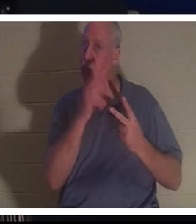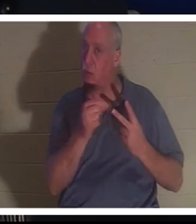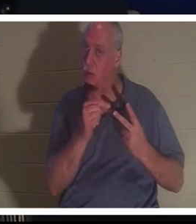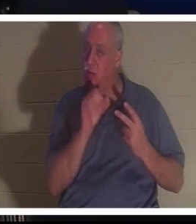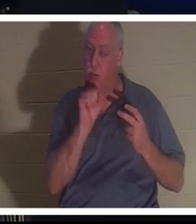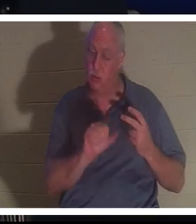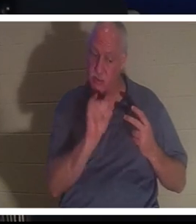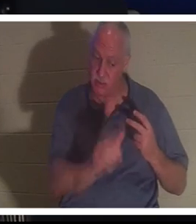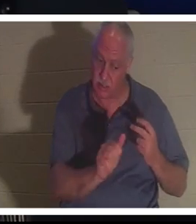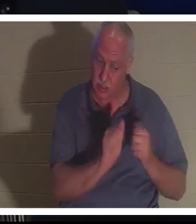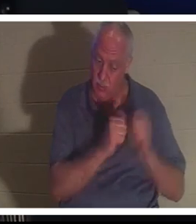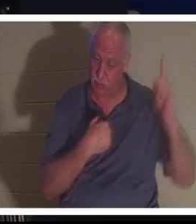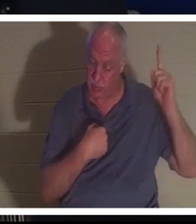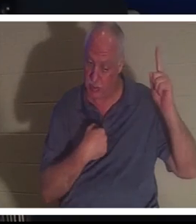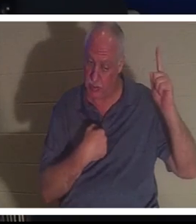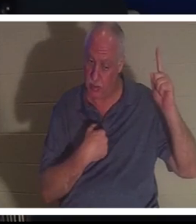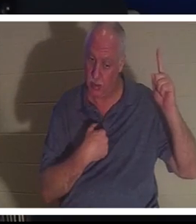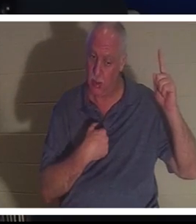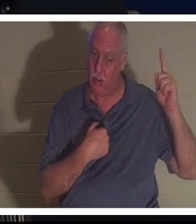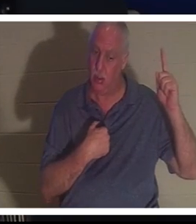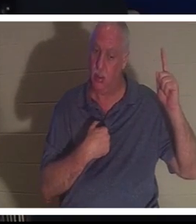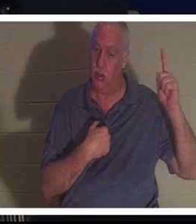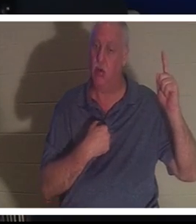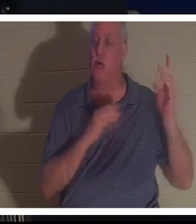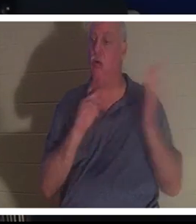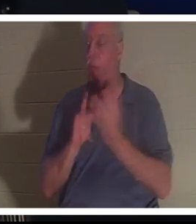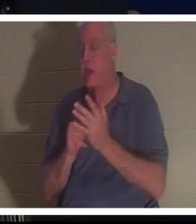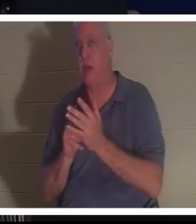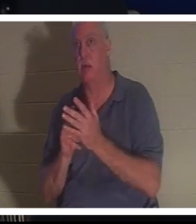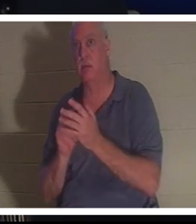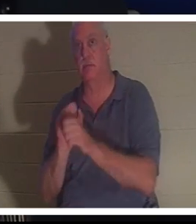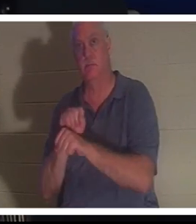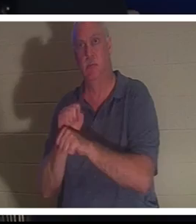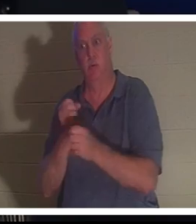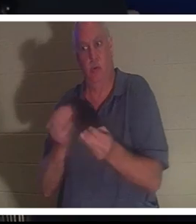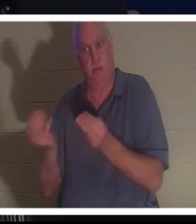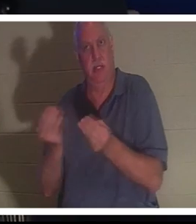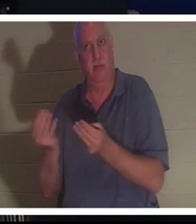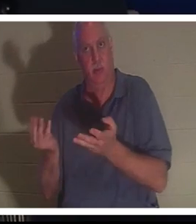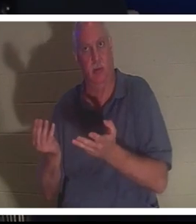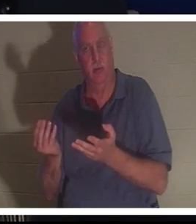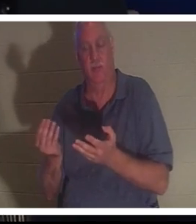bei mir bleiben oder du kannst die Arbeit fortsetzen, die ich dir auf Erden gegeben habe. Sie sagte, sie